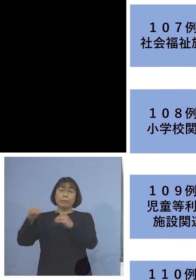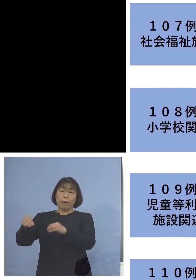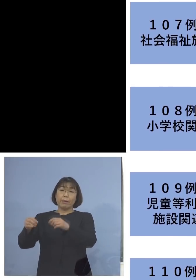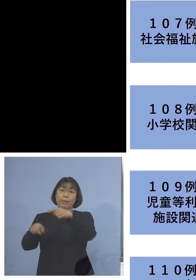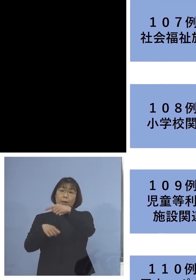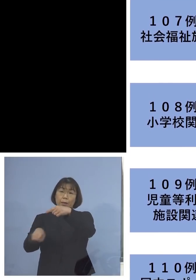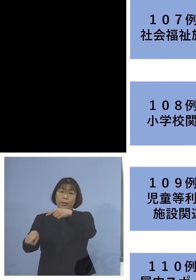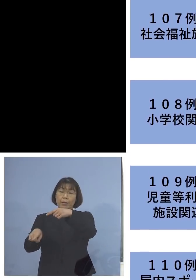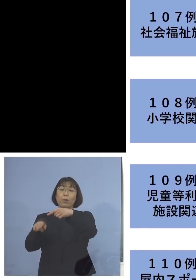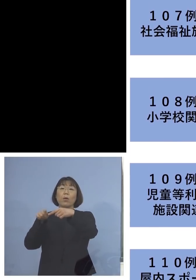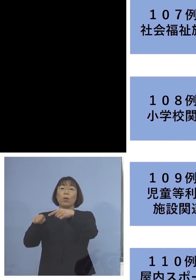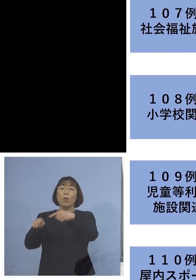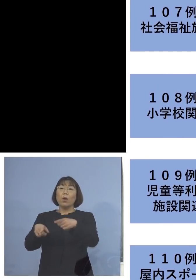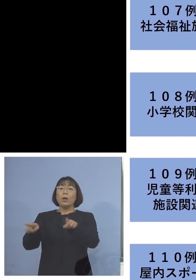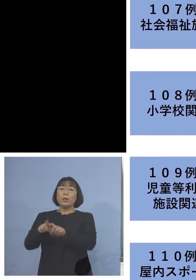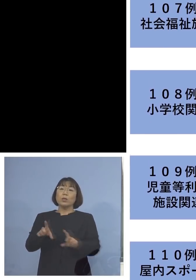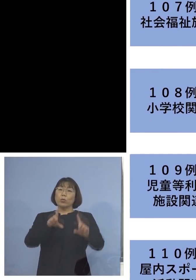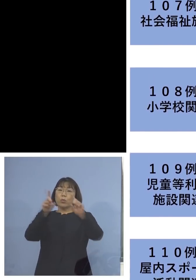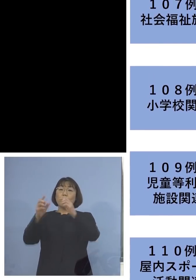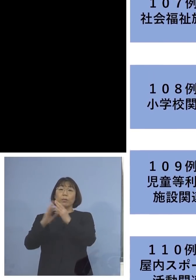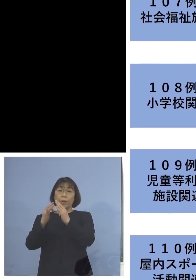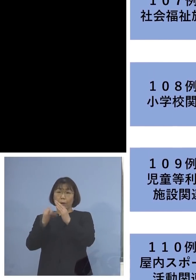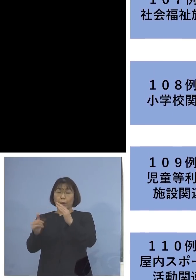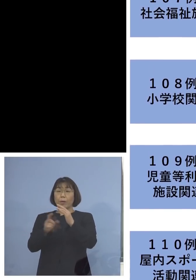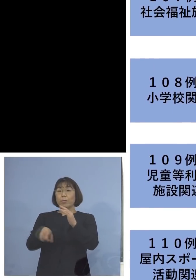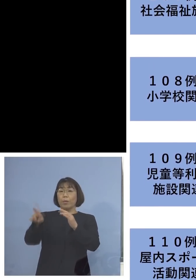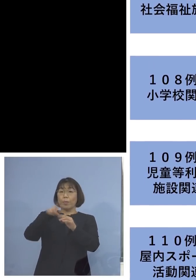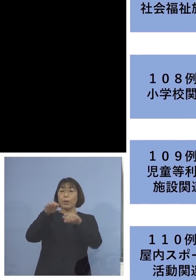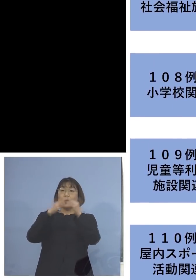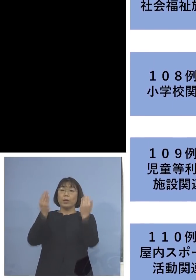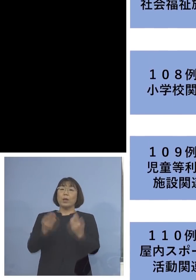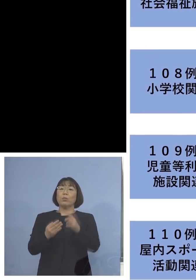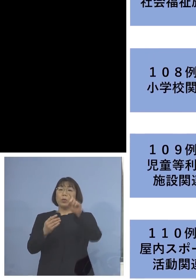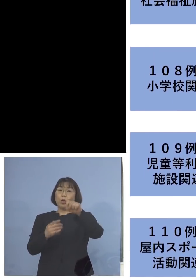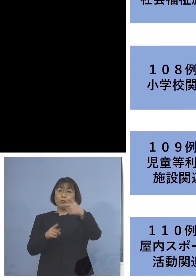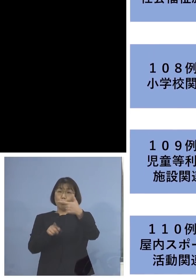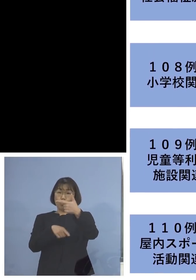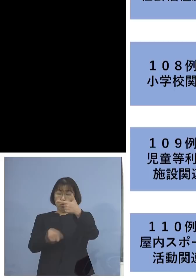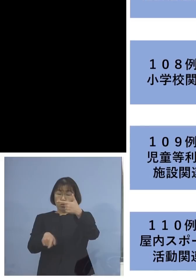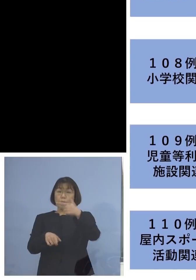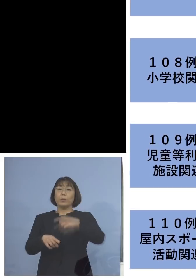こちらも同居のご家族を加えて 16名の関連クラスターに